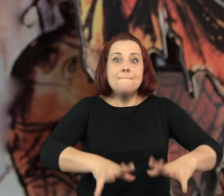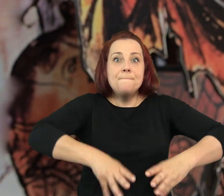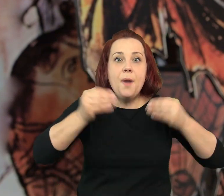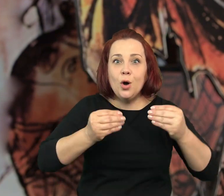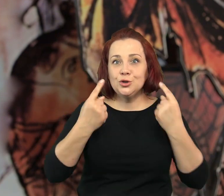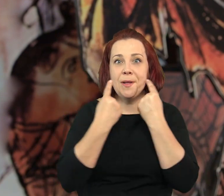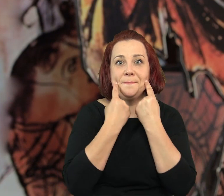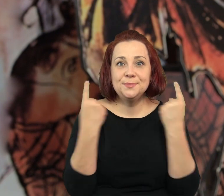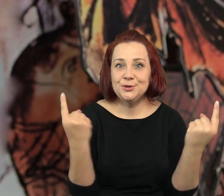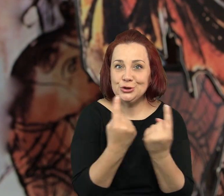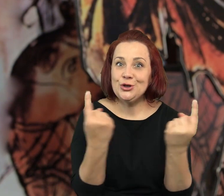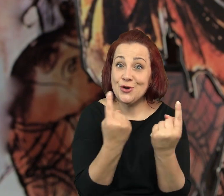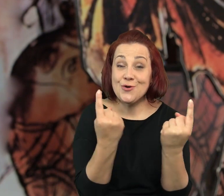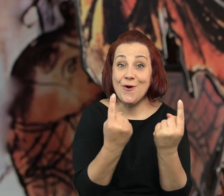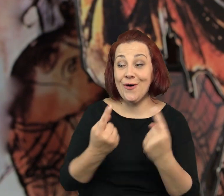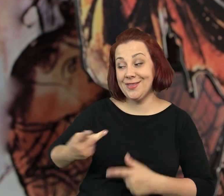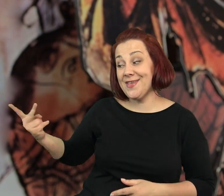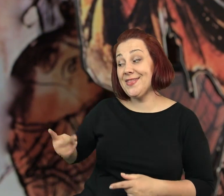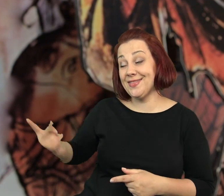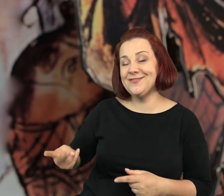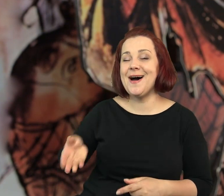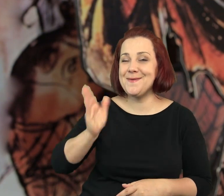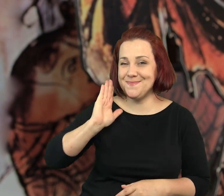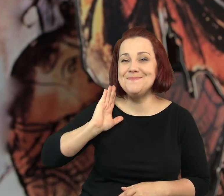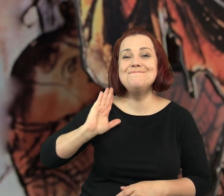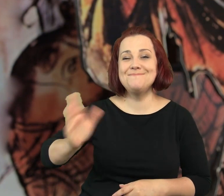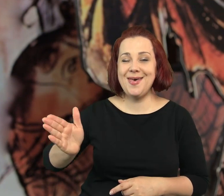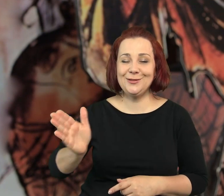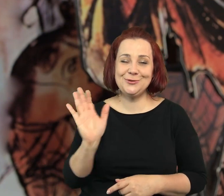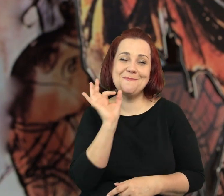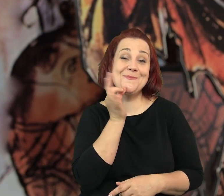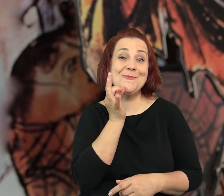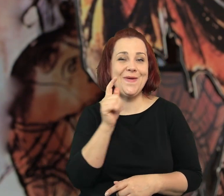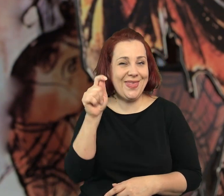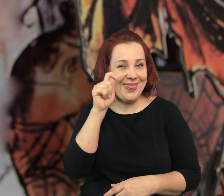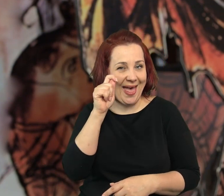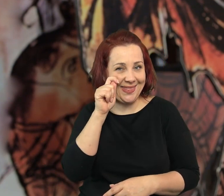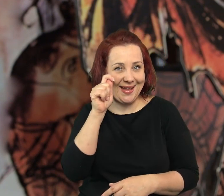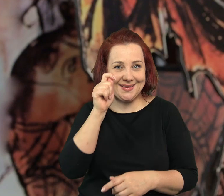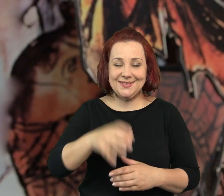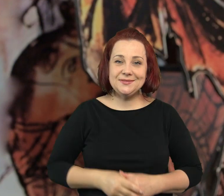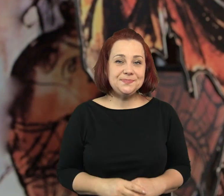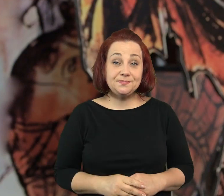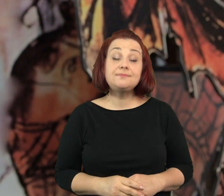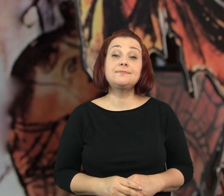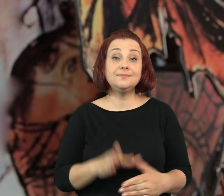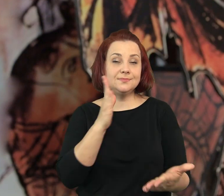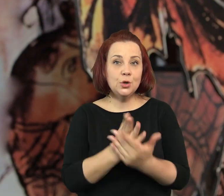To jest zaledwie początek jednej z przygód jaką będą mieli nasi młodzi detektywi.